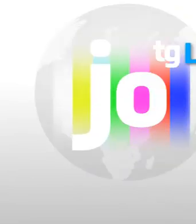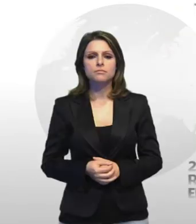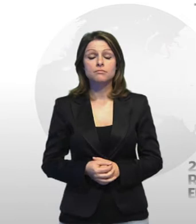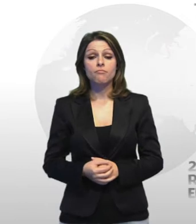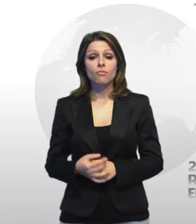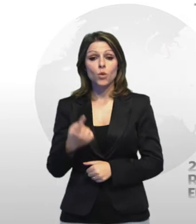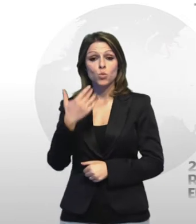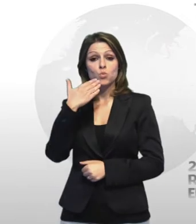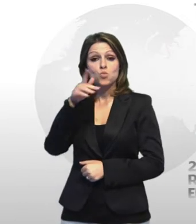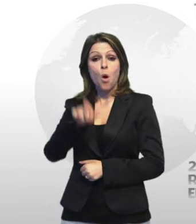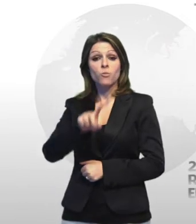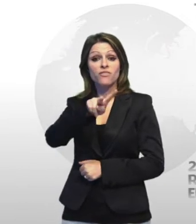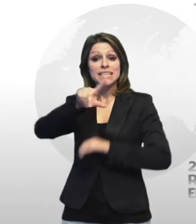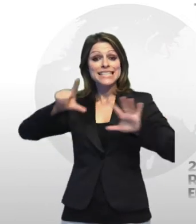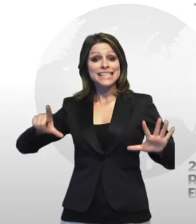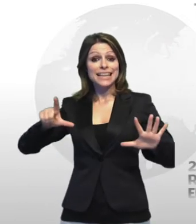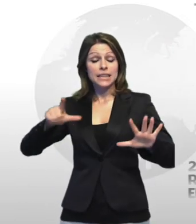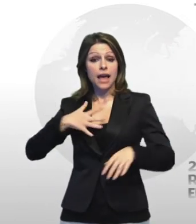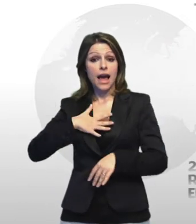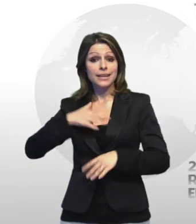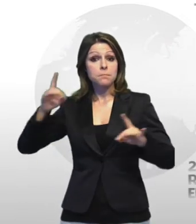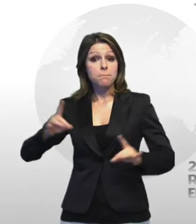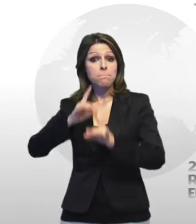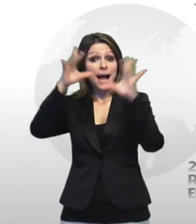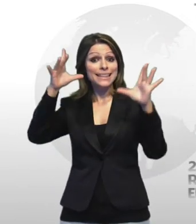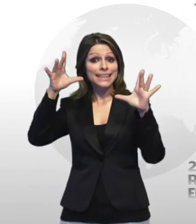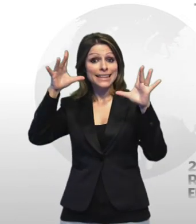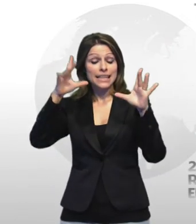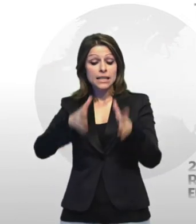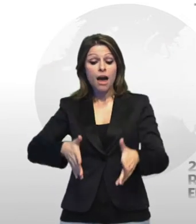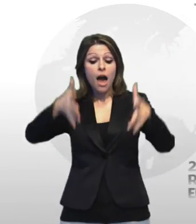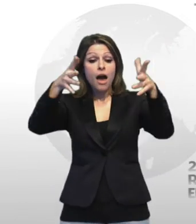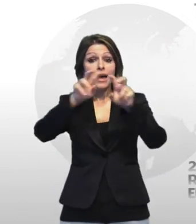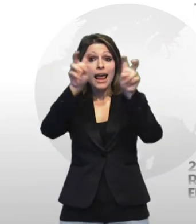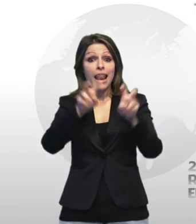un uomo di 27 anni è stato trovato morto questa mattina all'interno di una